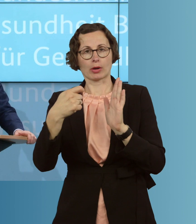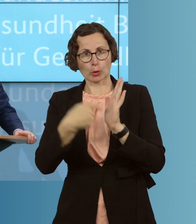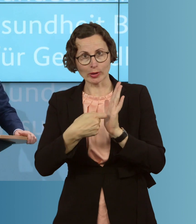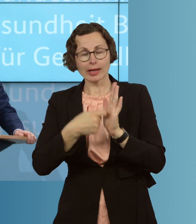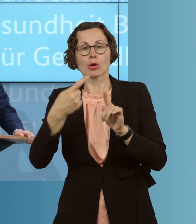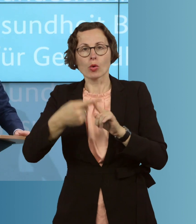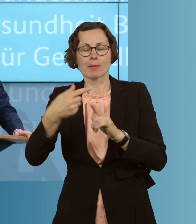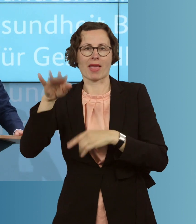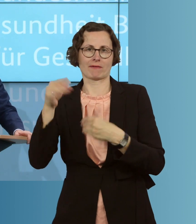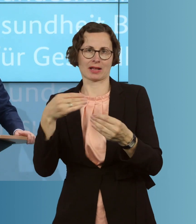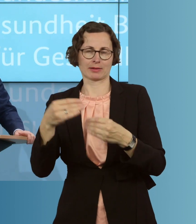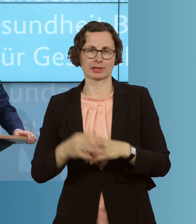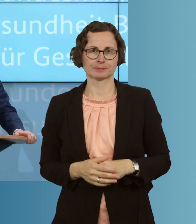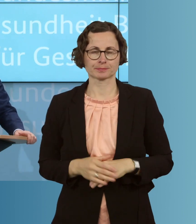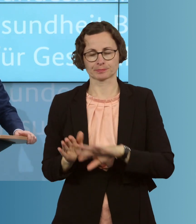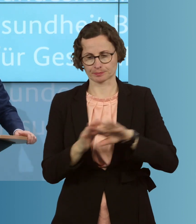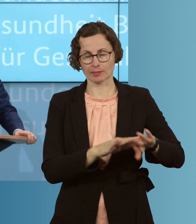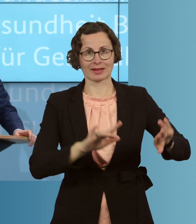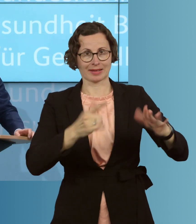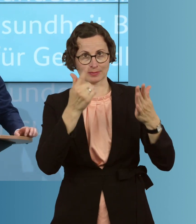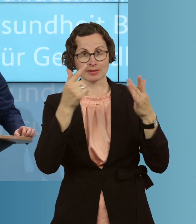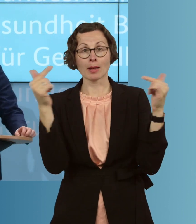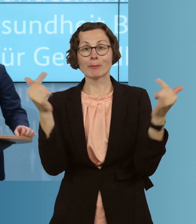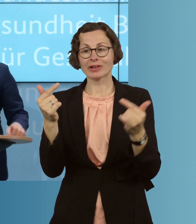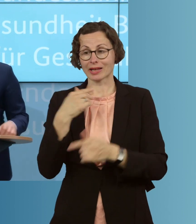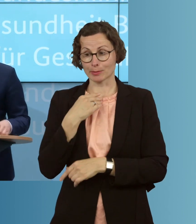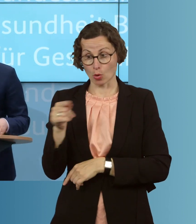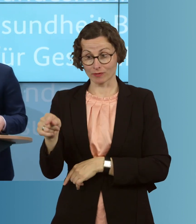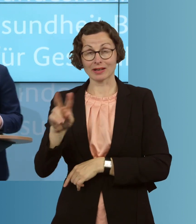werden. Siebtens helfen wir Pflegebedürftigen, die zu Hause versorgt